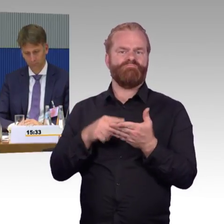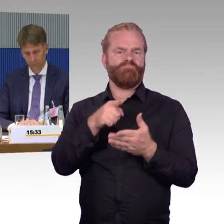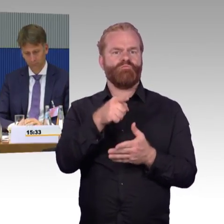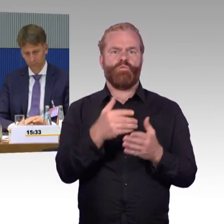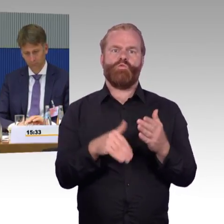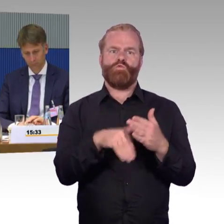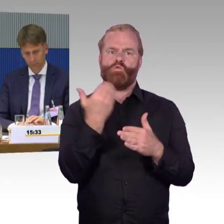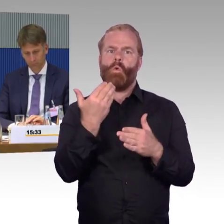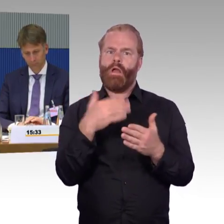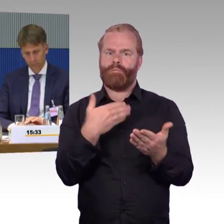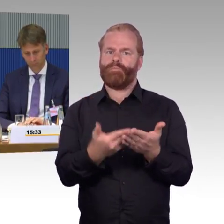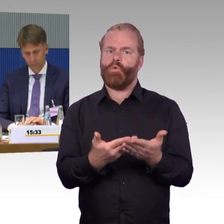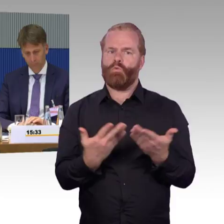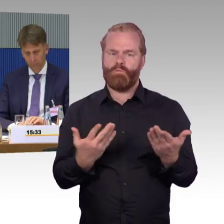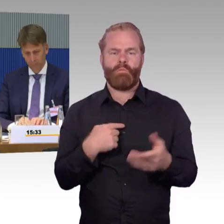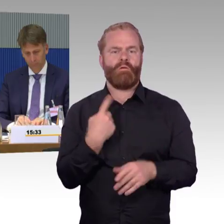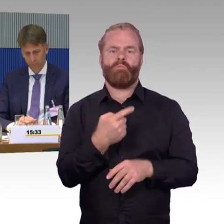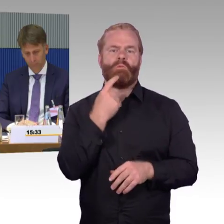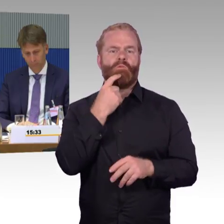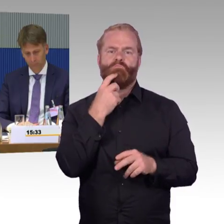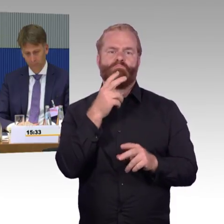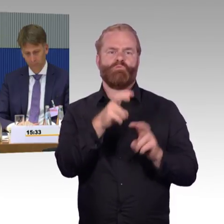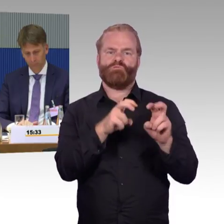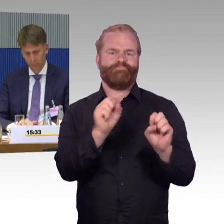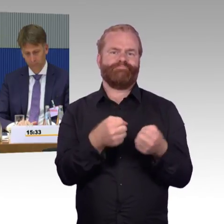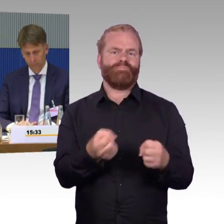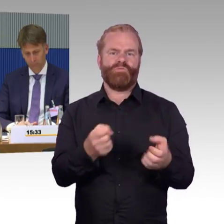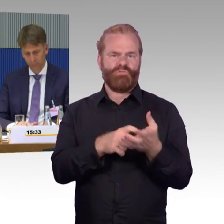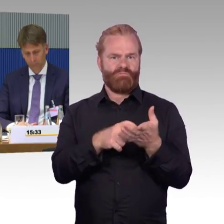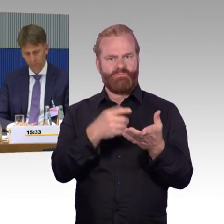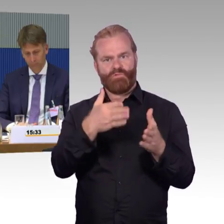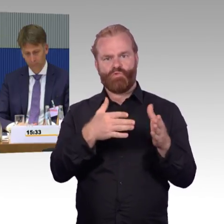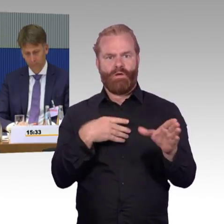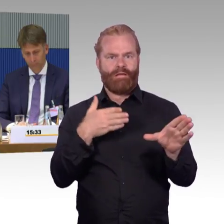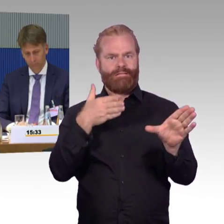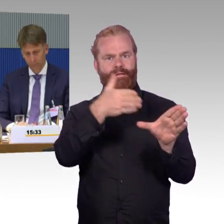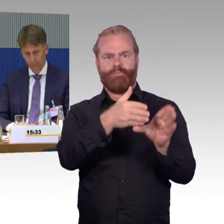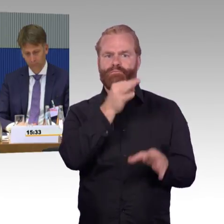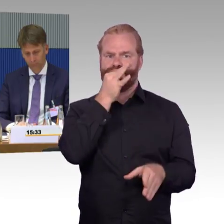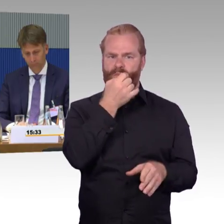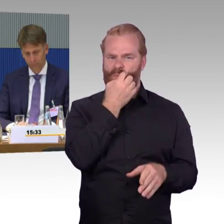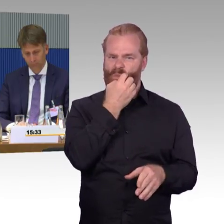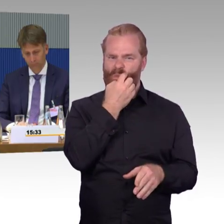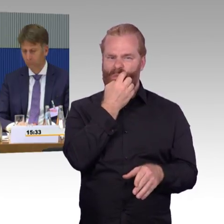und gefragt, wie sieht das aus und da war dann auch die Rückantwort, wir haben nun mal diese Wägen